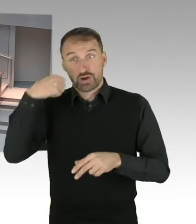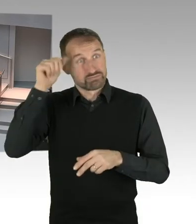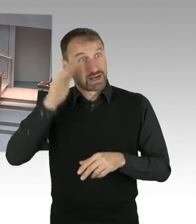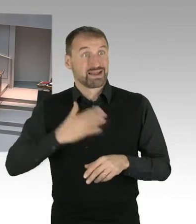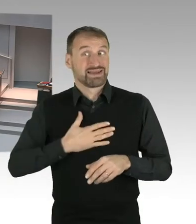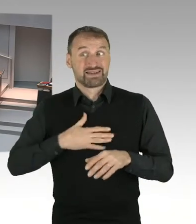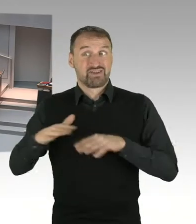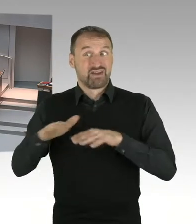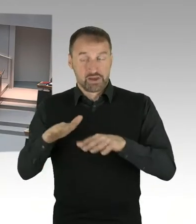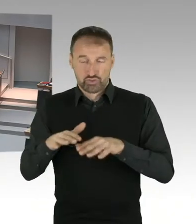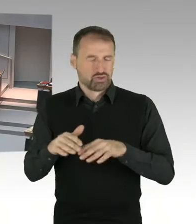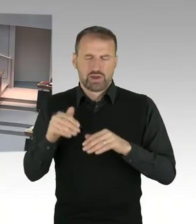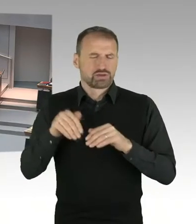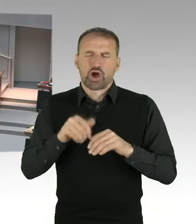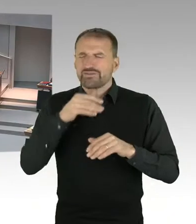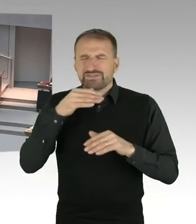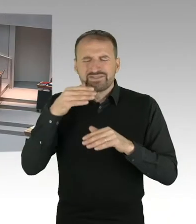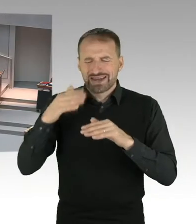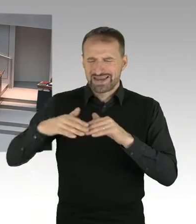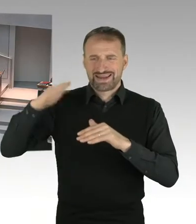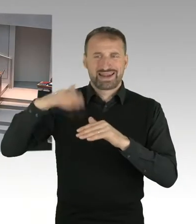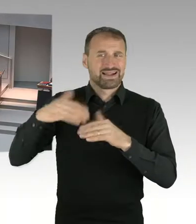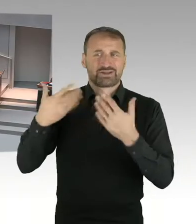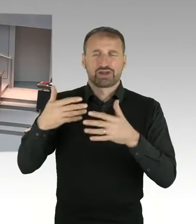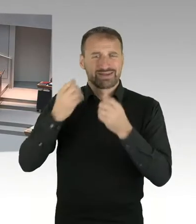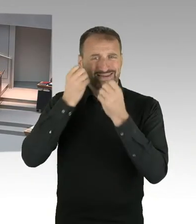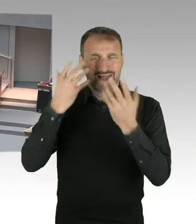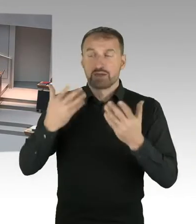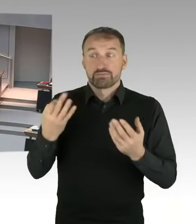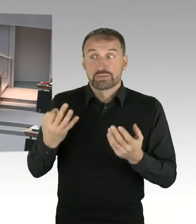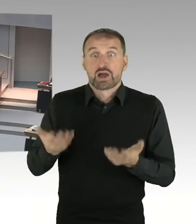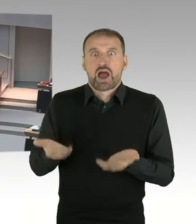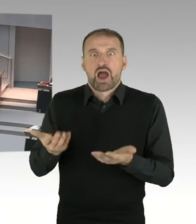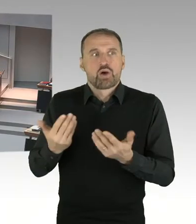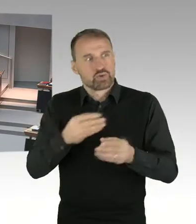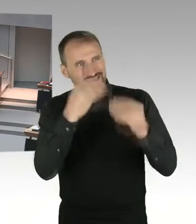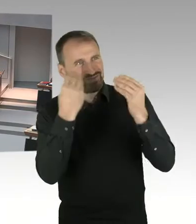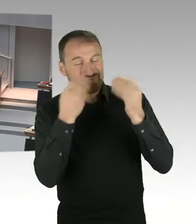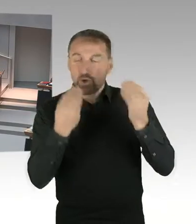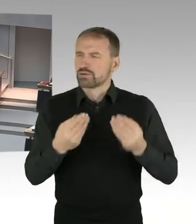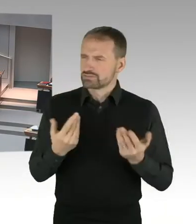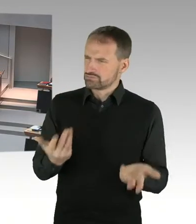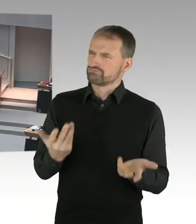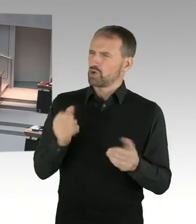des Senats auf Führungsebene anwesend gewesen wäre? (Präsidium) Herr Senator, bitte.